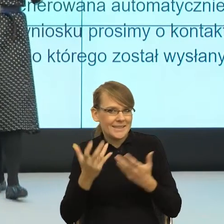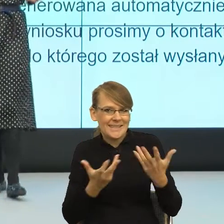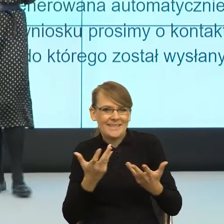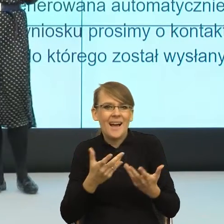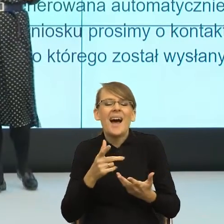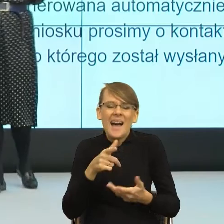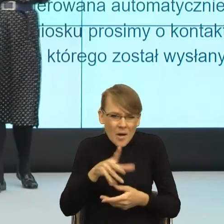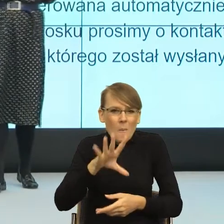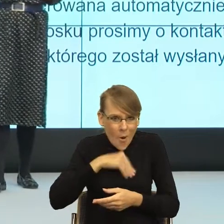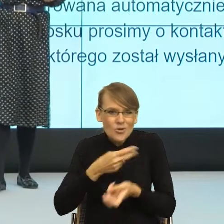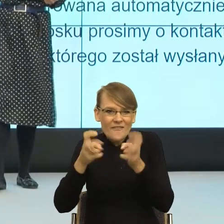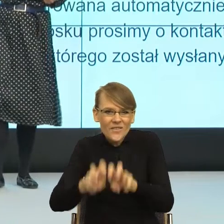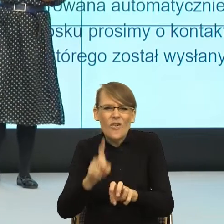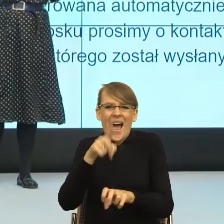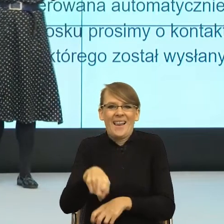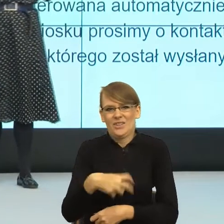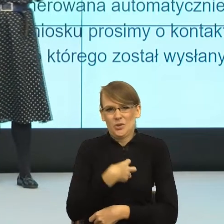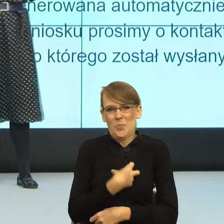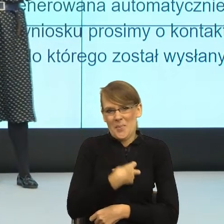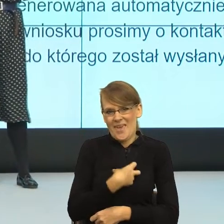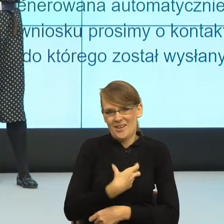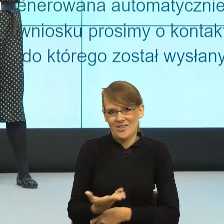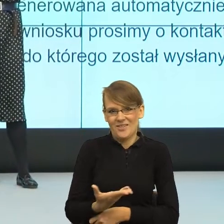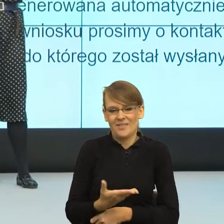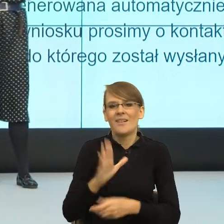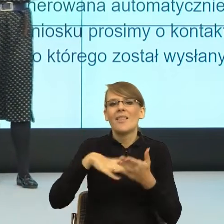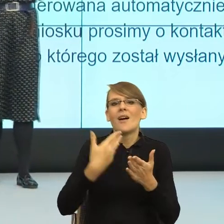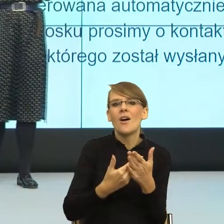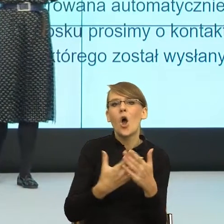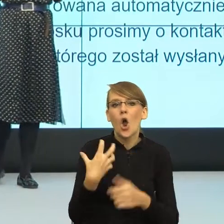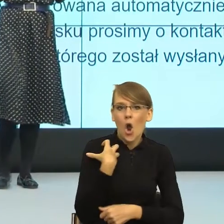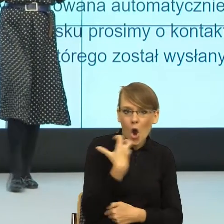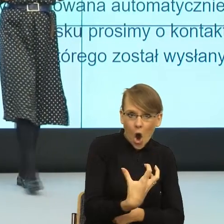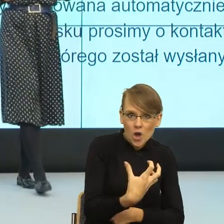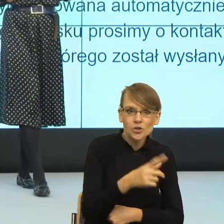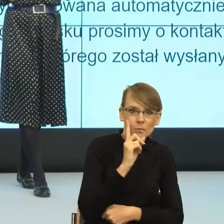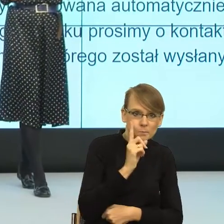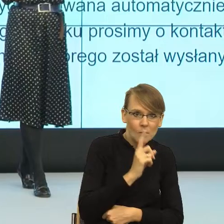On brzmi "gościni". Ja nie wiem jak państwo,